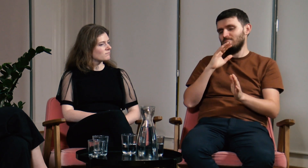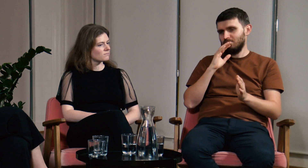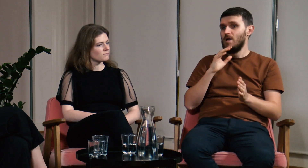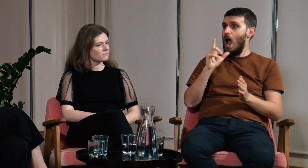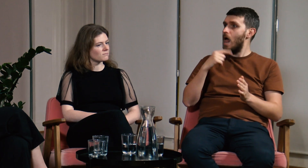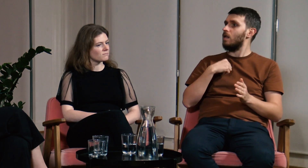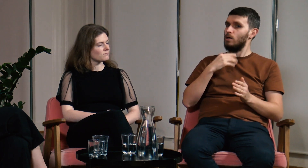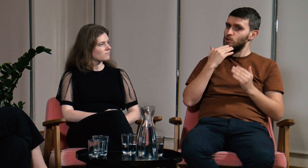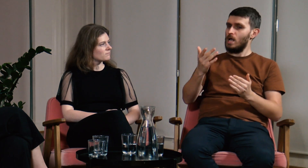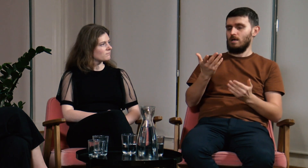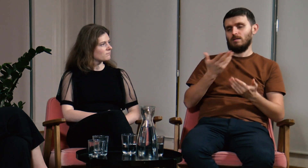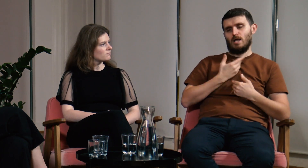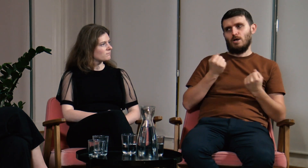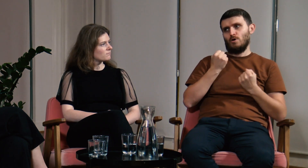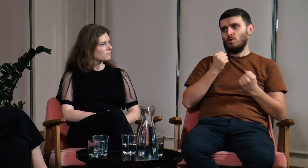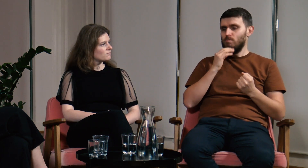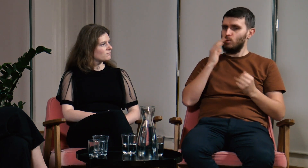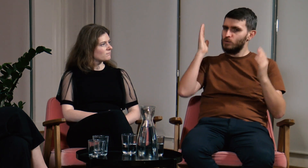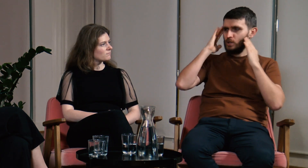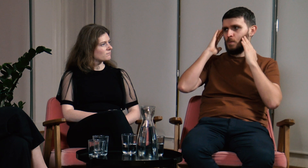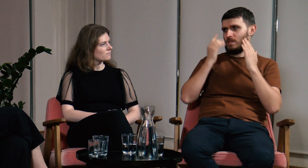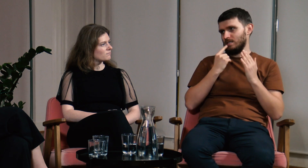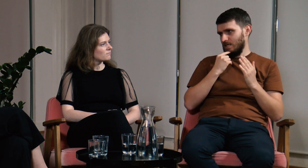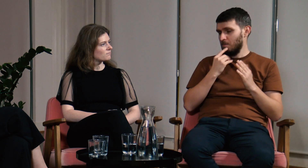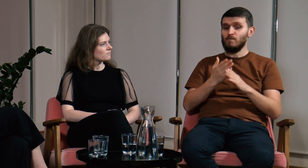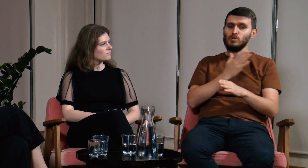Dzięki studiom zyskałem ogromną świadomość językową,